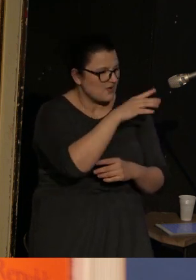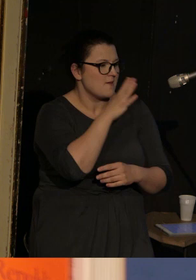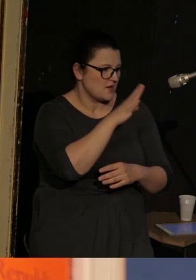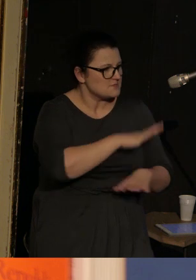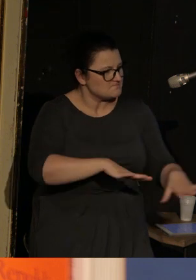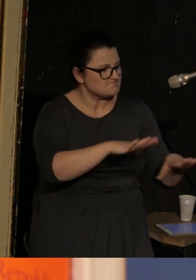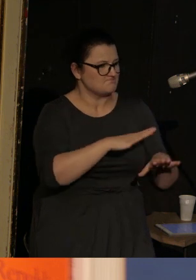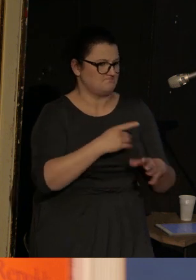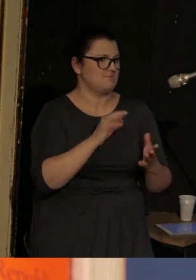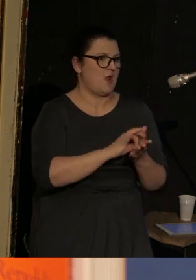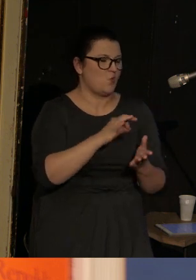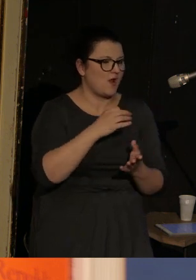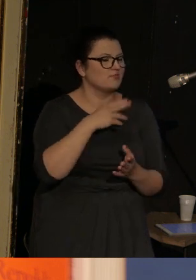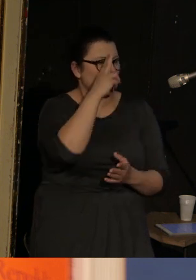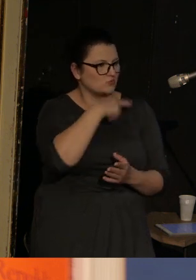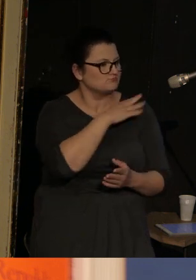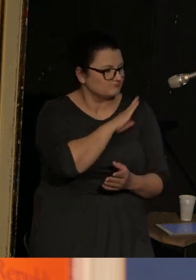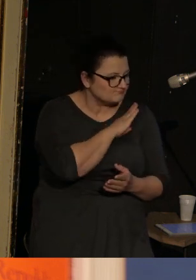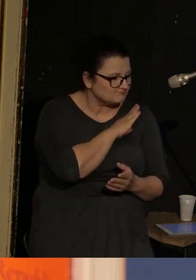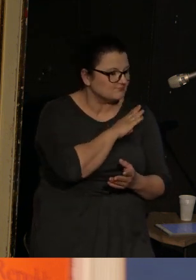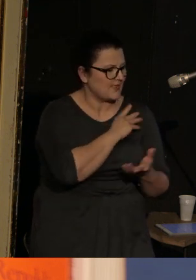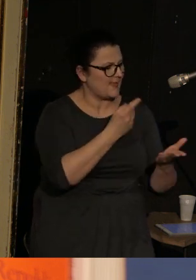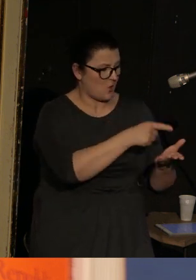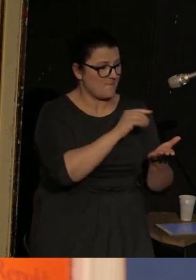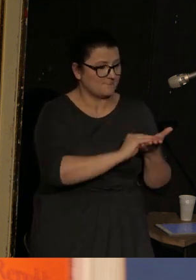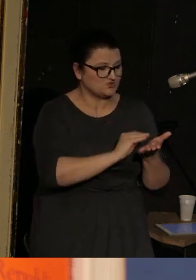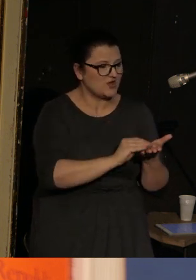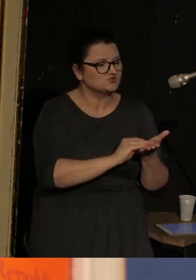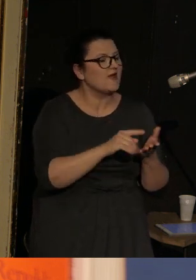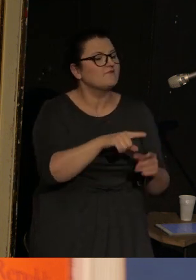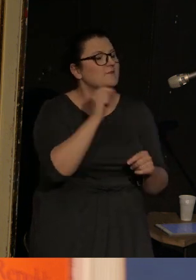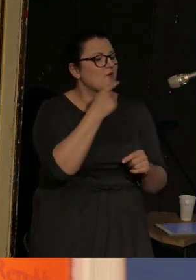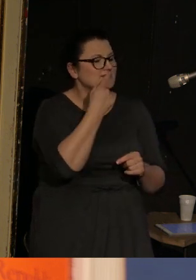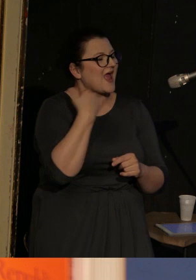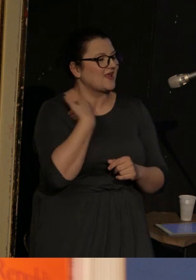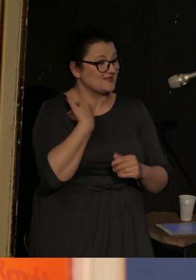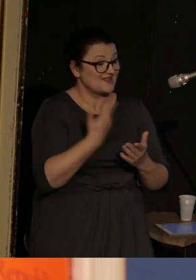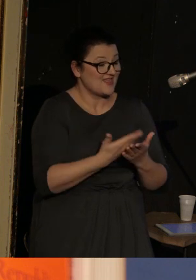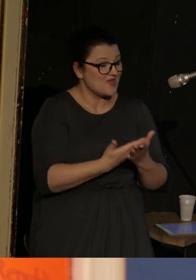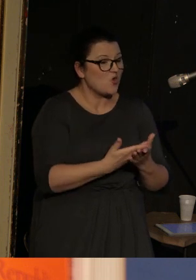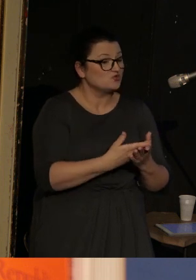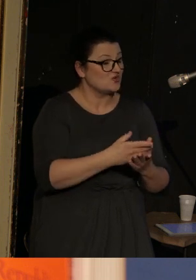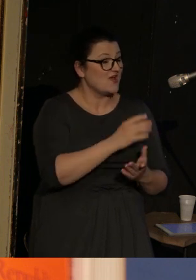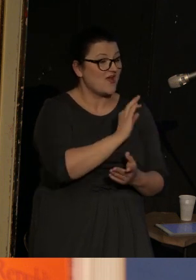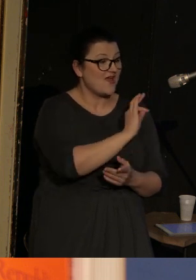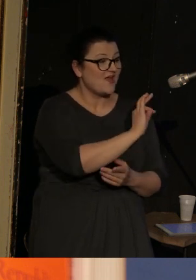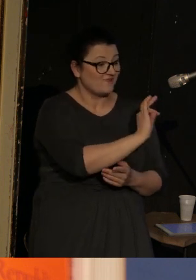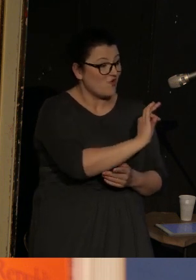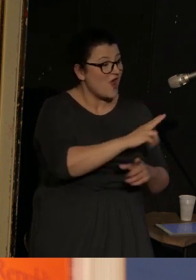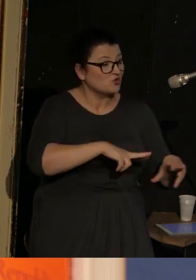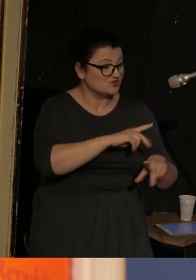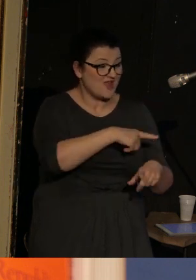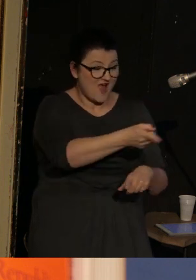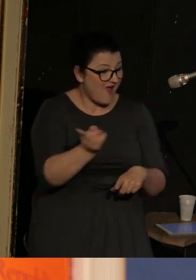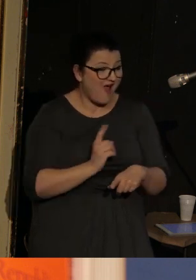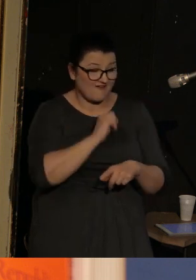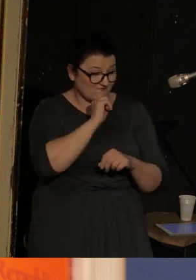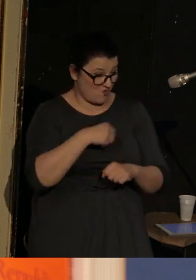i stracił ojca. I pisze o tym, że wybrał angielski dlatego, że nikt z jego rodziny nie znał tego języka, więc mógł